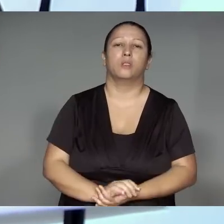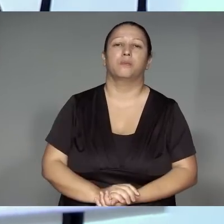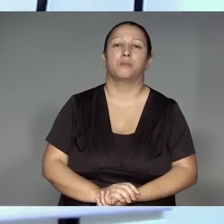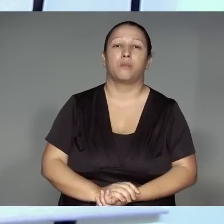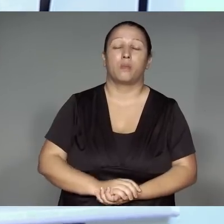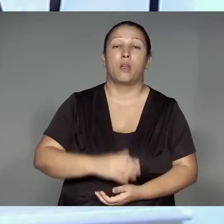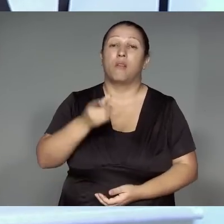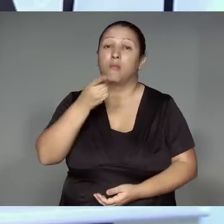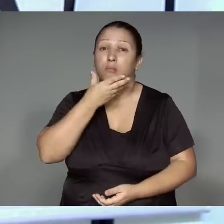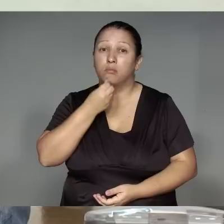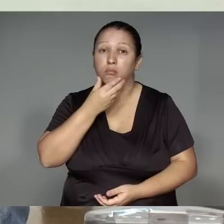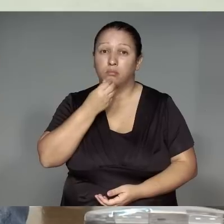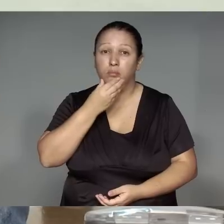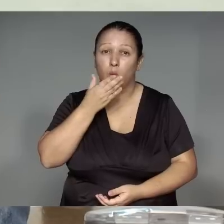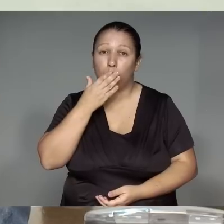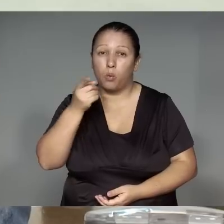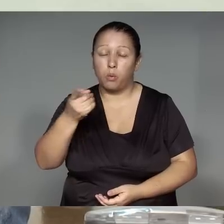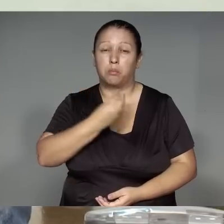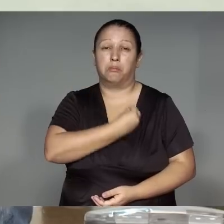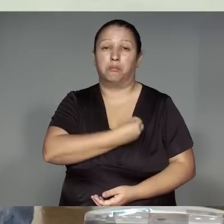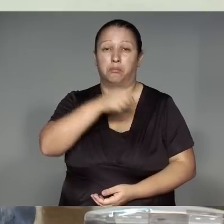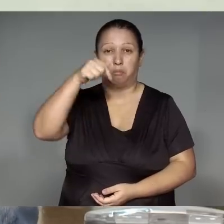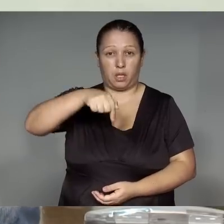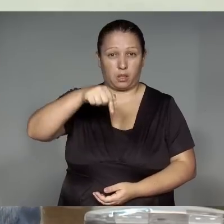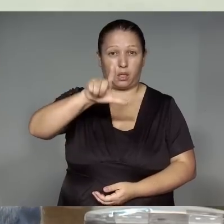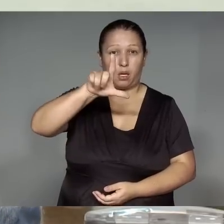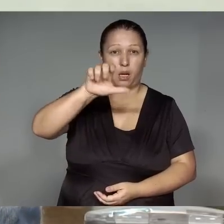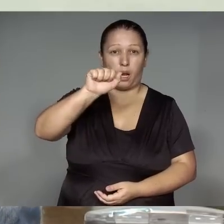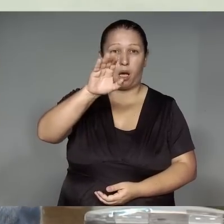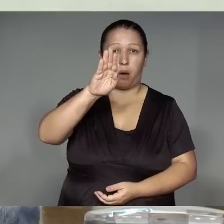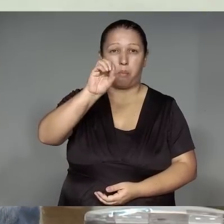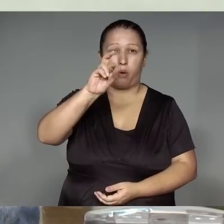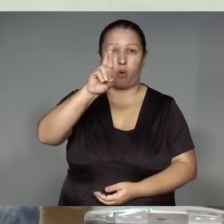Páltua rekotawa am, kawa’iwa je’e͂nga rehe jemo’e͂ tajp, ikatu